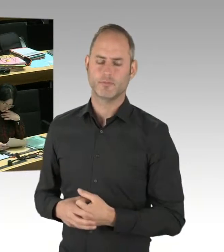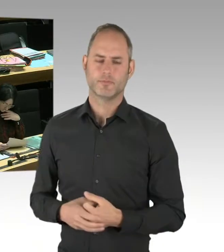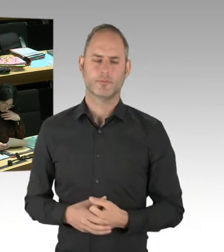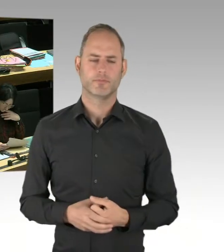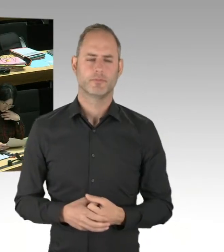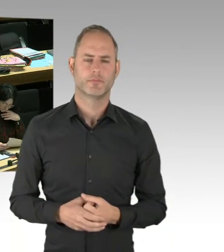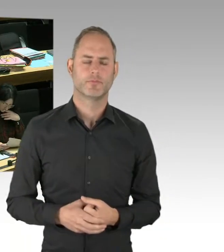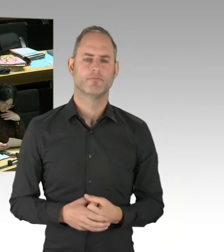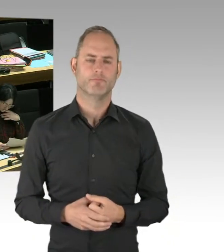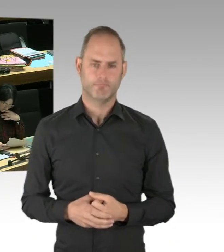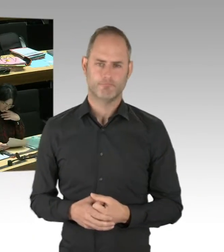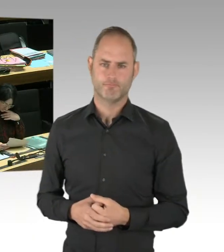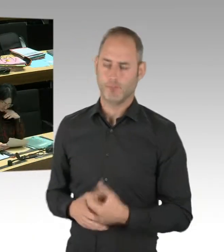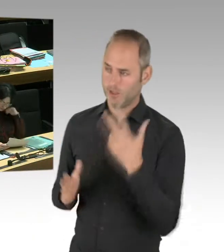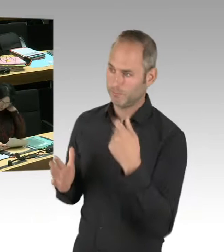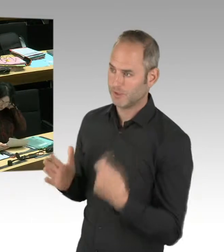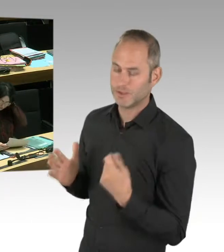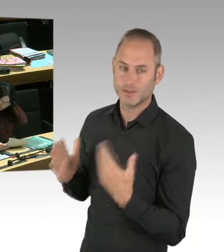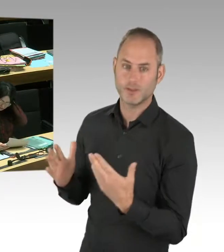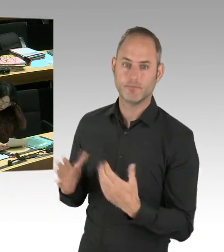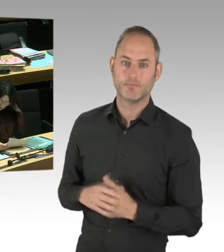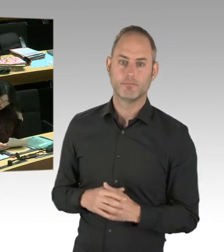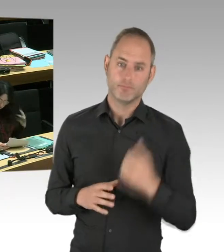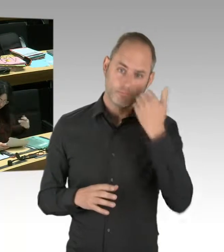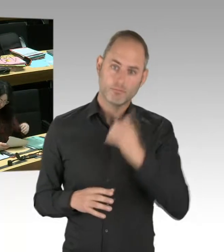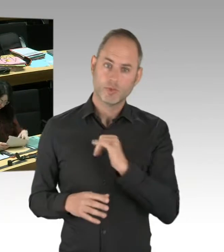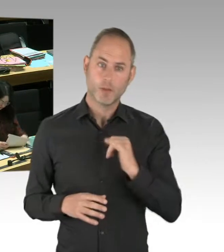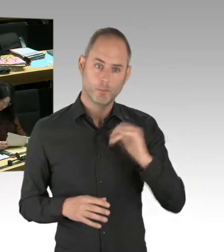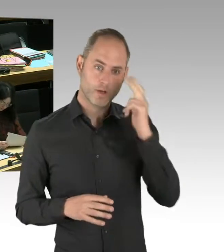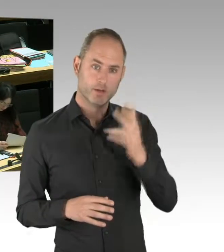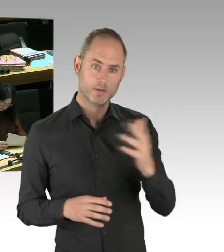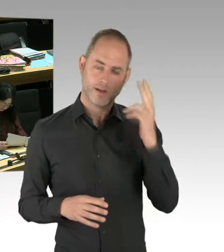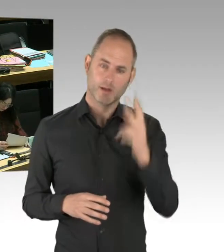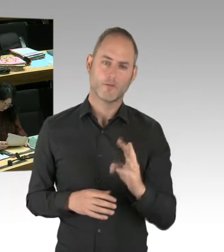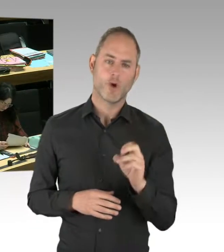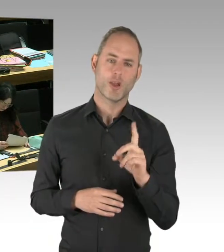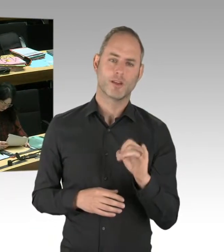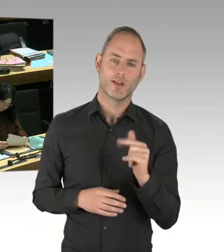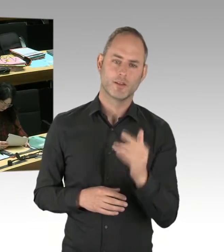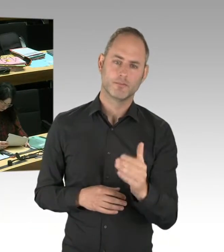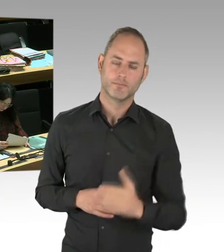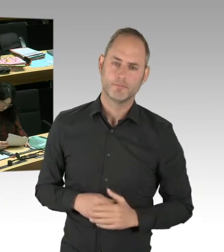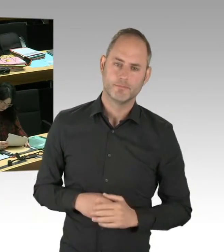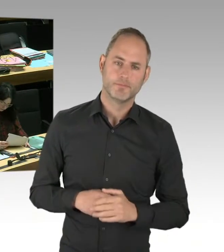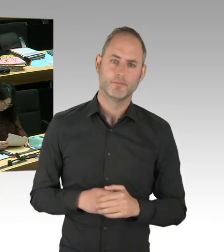von mir Ausführungen gehört, mir die Möglichkeit gibt zu sagen, dass es Quatsch ist. Es gibt keine Zusammenarbeit des Berliner Senates